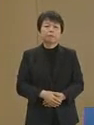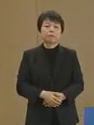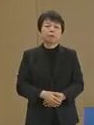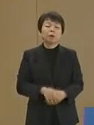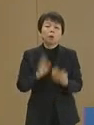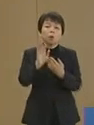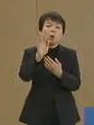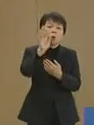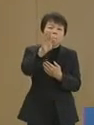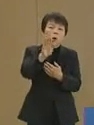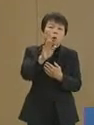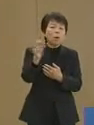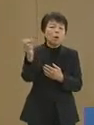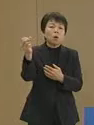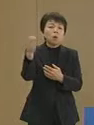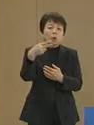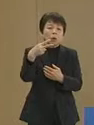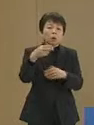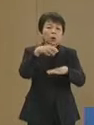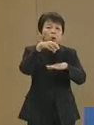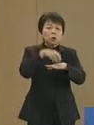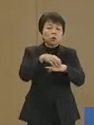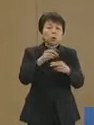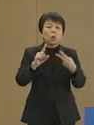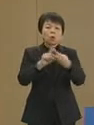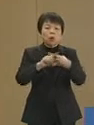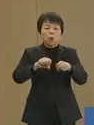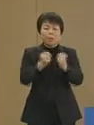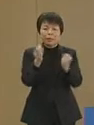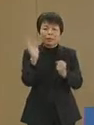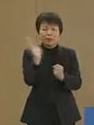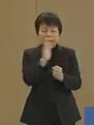今後二度と首都の機能が 麻痺しないように